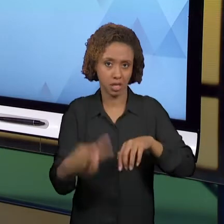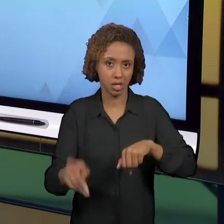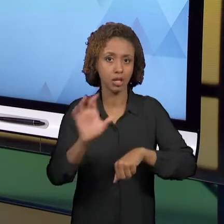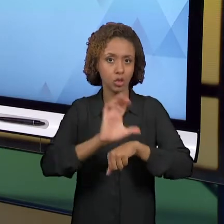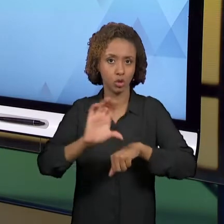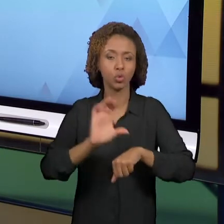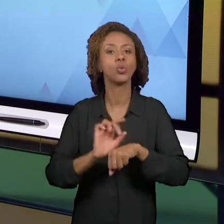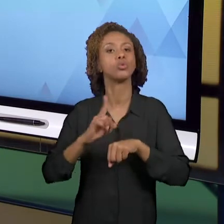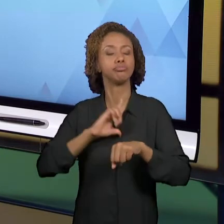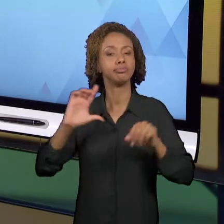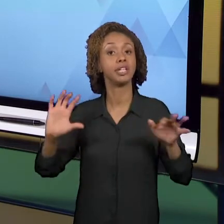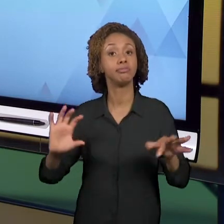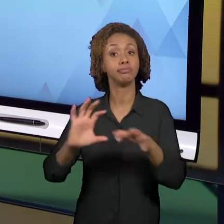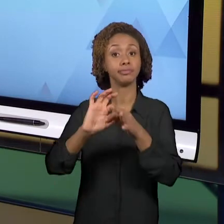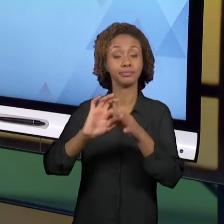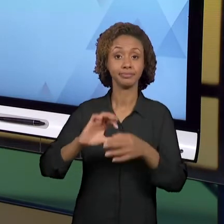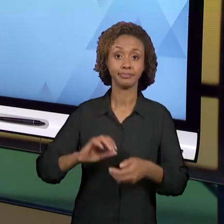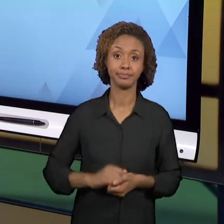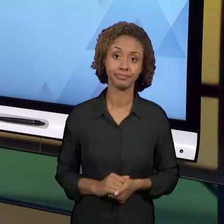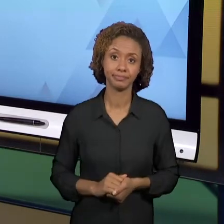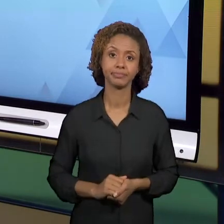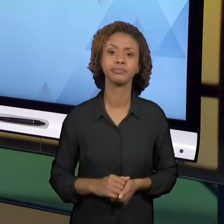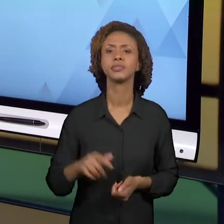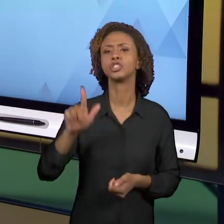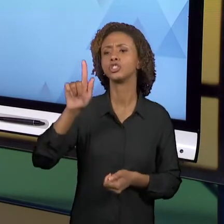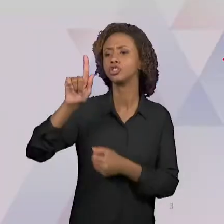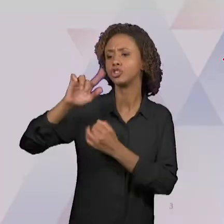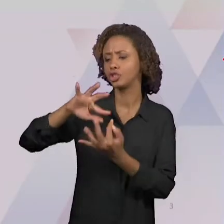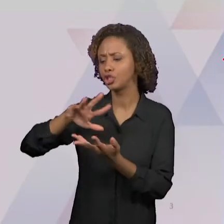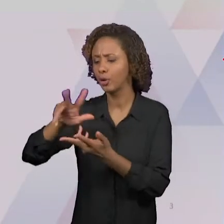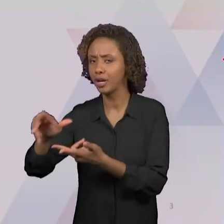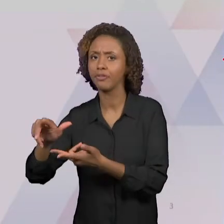CATEGORIAS DA GEOGRAFIA ESTÃO RELACIONADAS AO